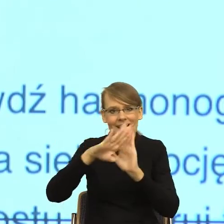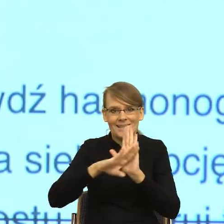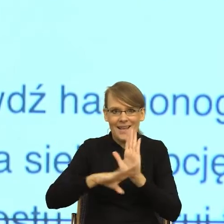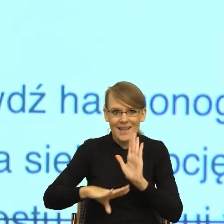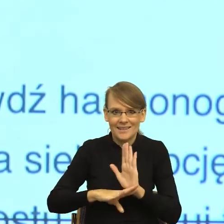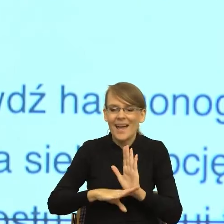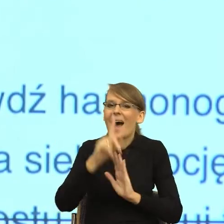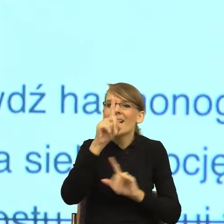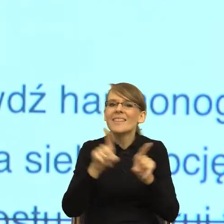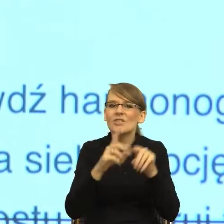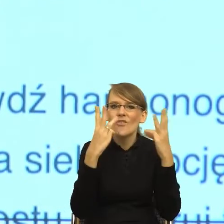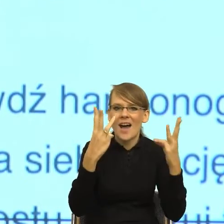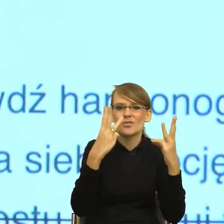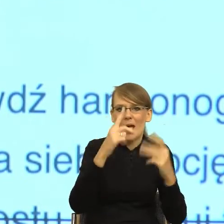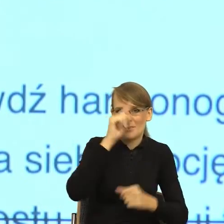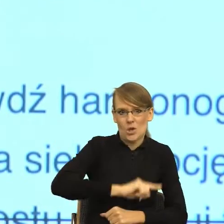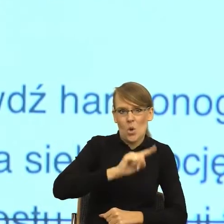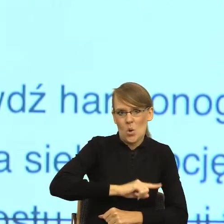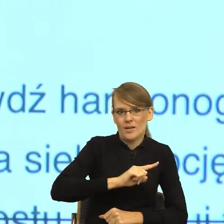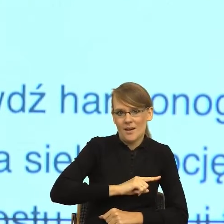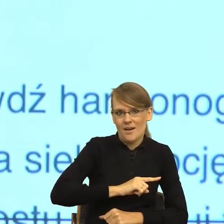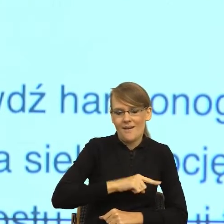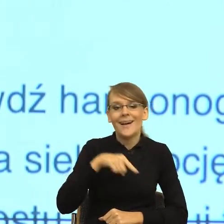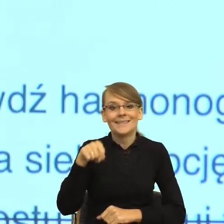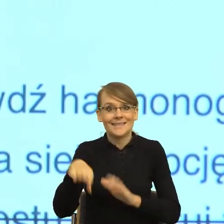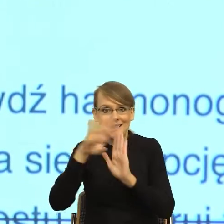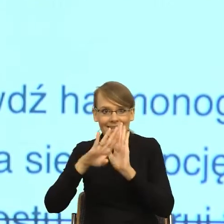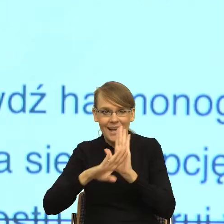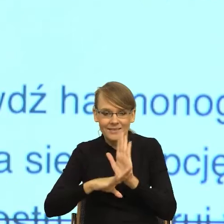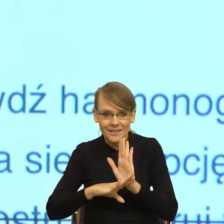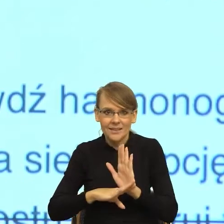języka, takie zasady, które z jednej strony utrzymają ten dystans,